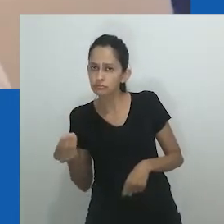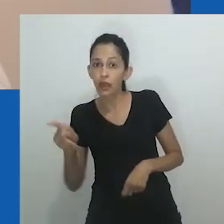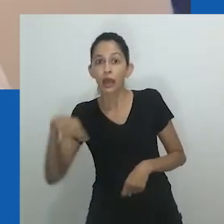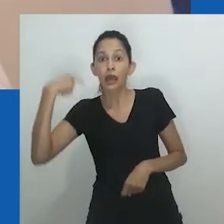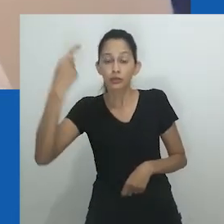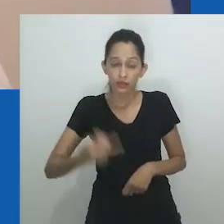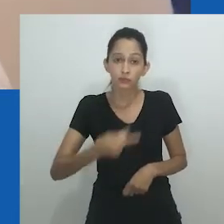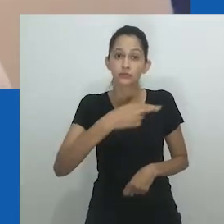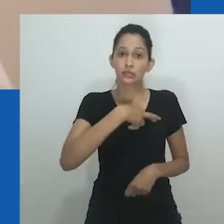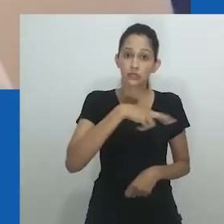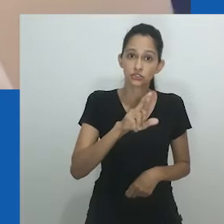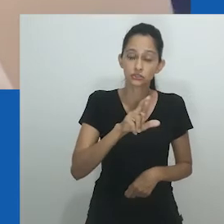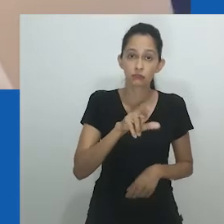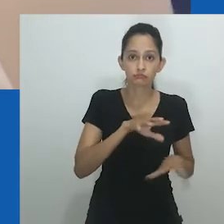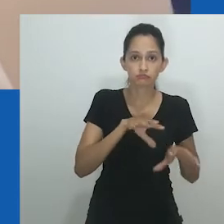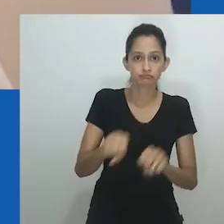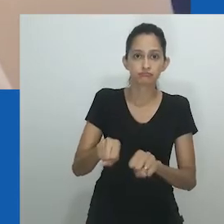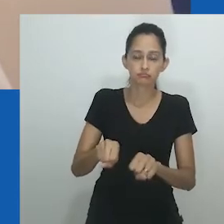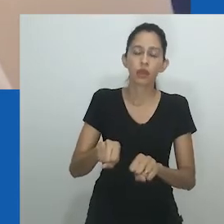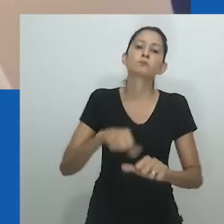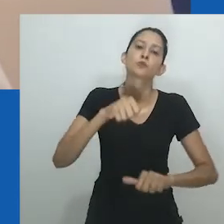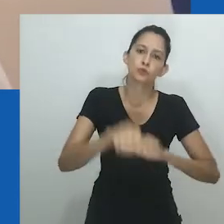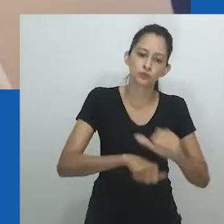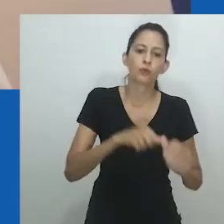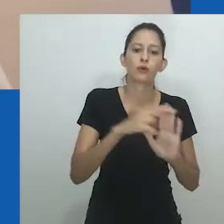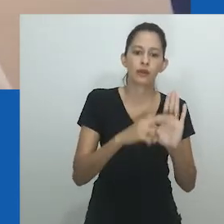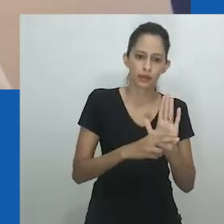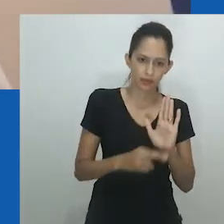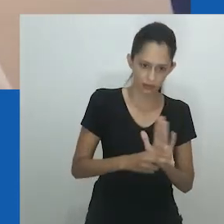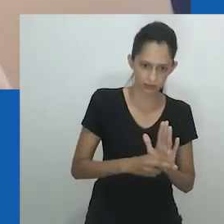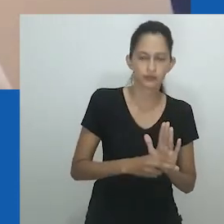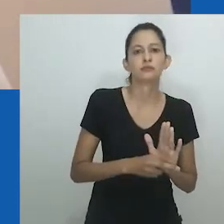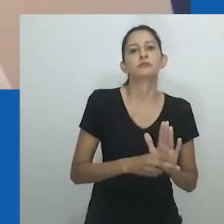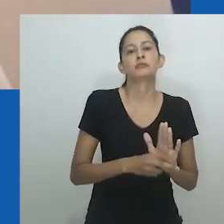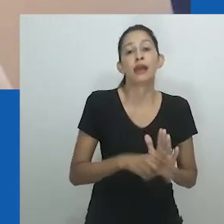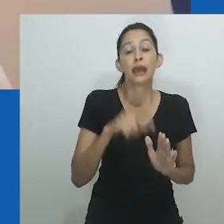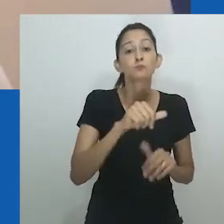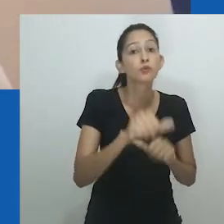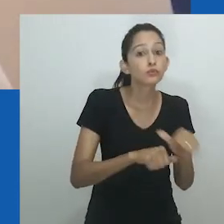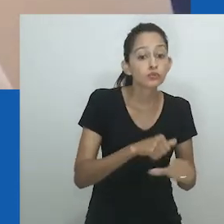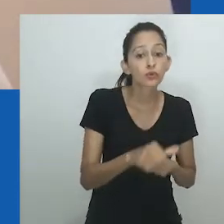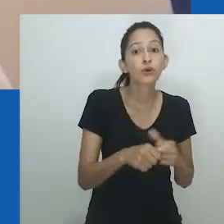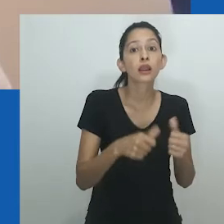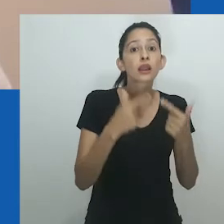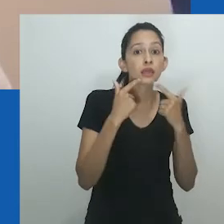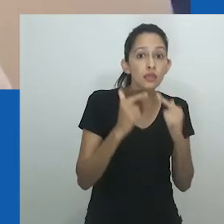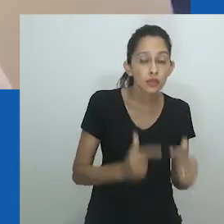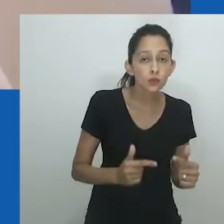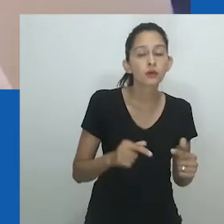Amadiume ilustra como o sistema de gênero mudou sua linguagem com a introdução do cristianismo pelas forças coloniais.